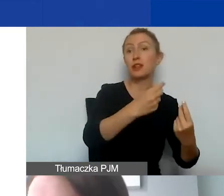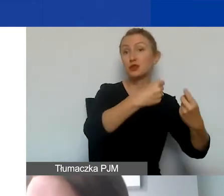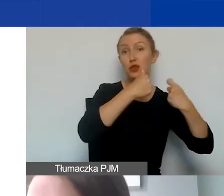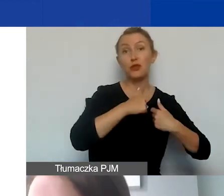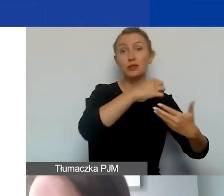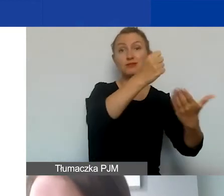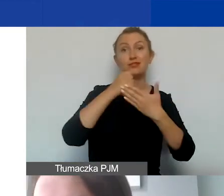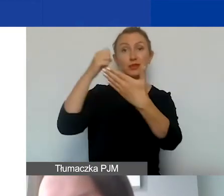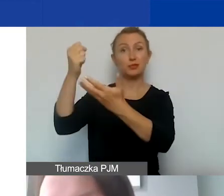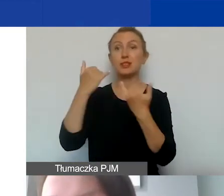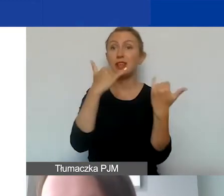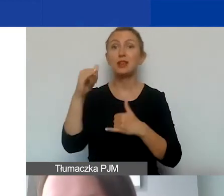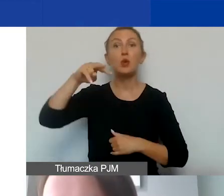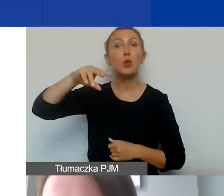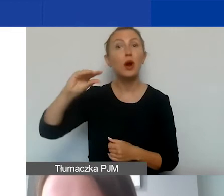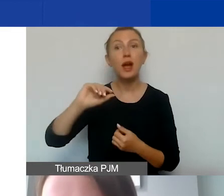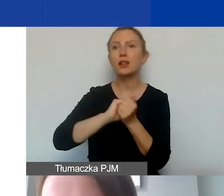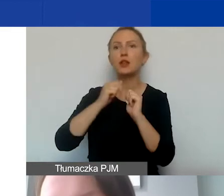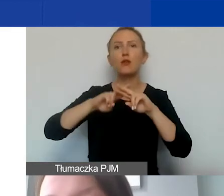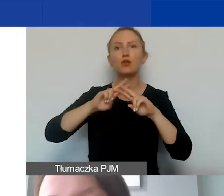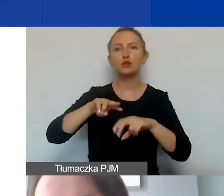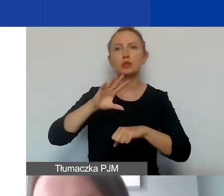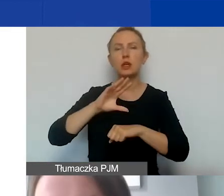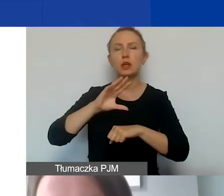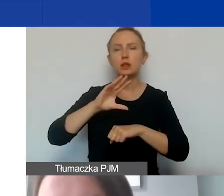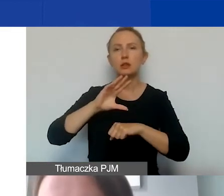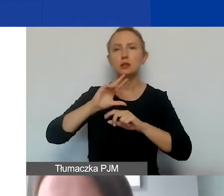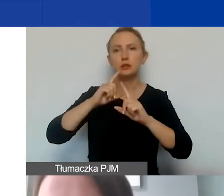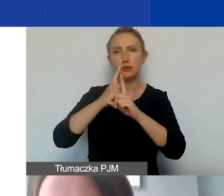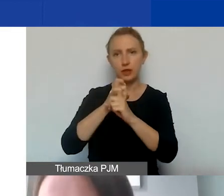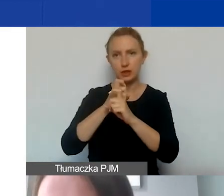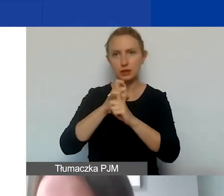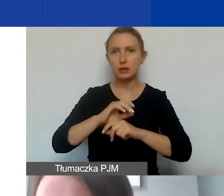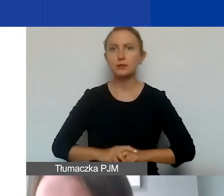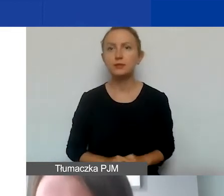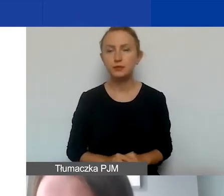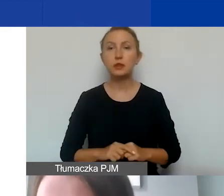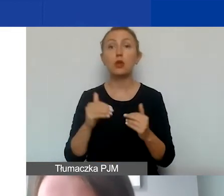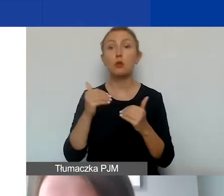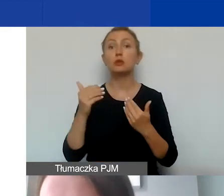czy środków unijnych ani Funduszy Szwajcarskich. Wkład własny może pochodzić ze środków instytucji publicznych